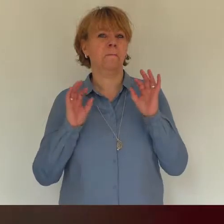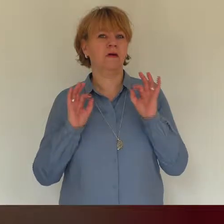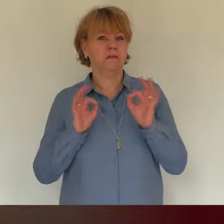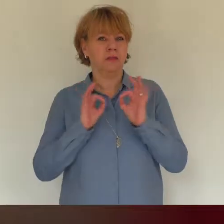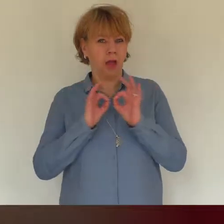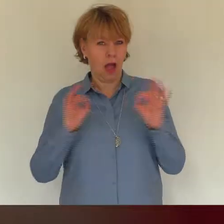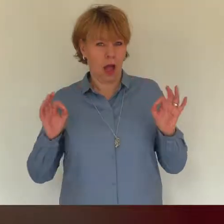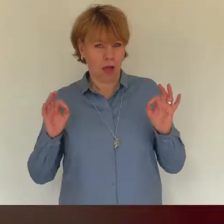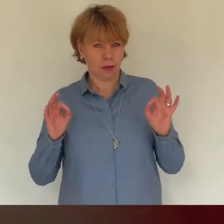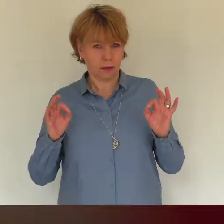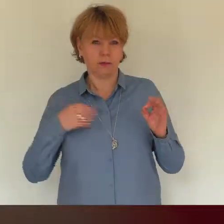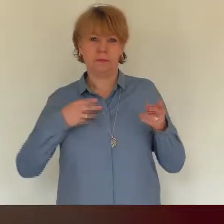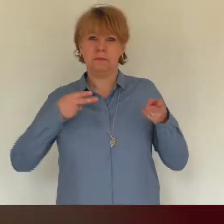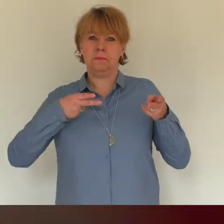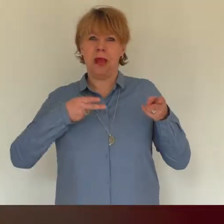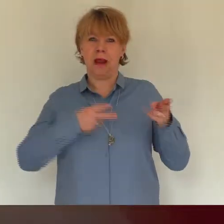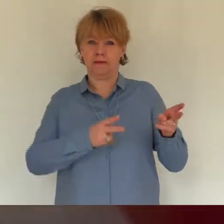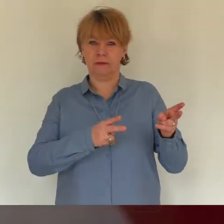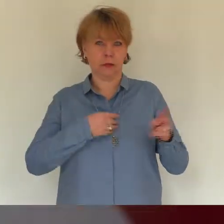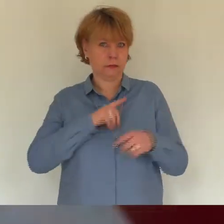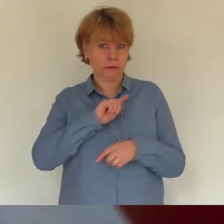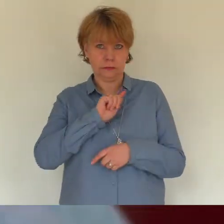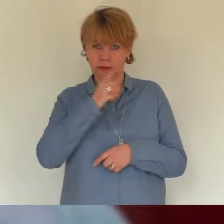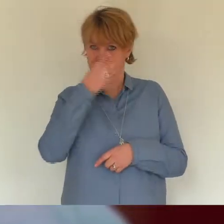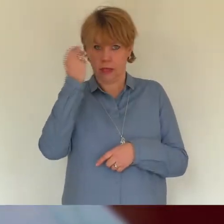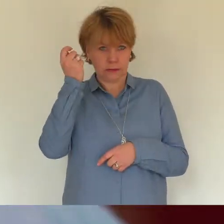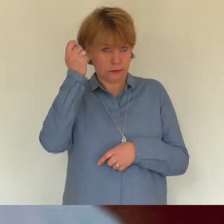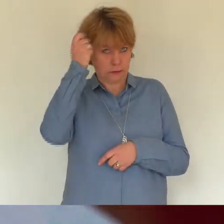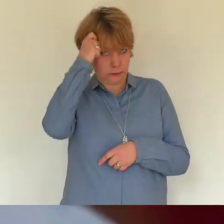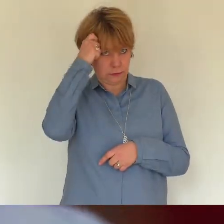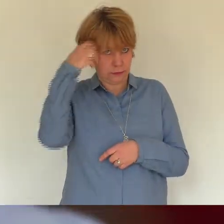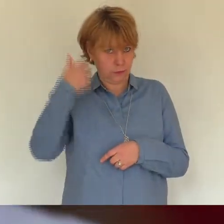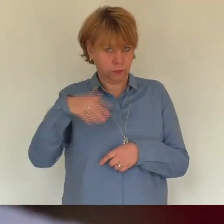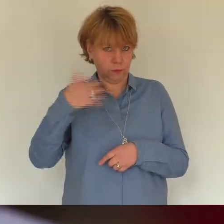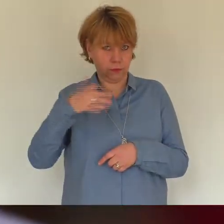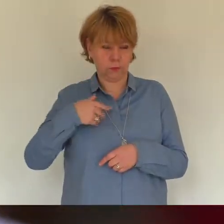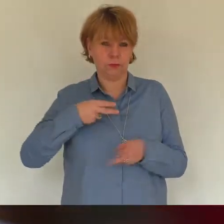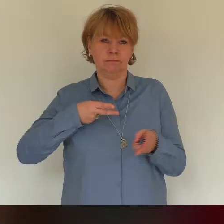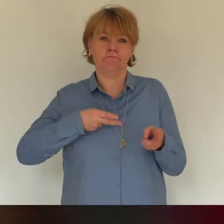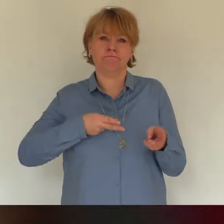Mit schrecken denke ich noch an den Tag wo ich wohlig in der Badewanne lag